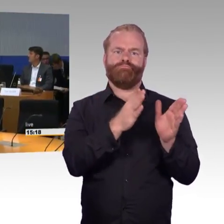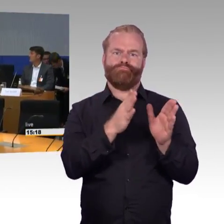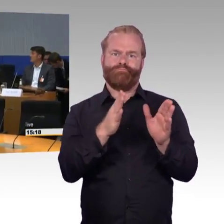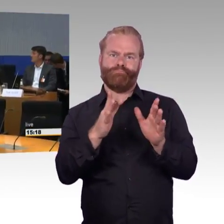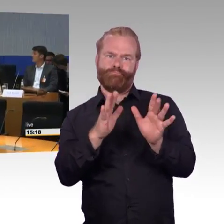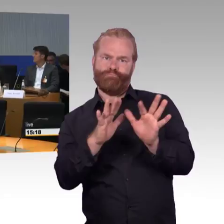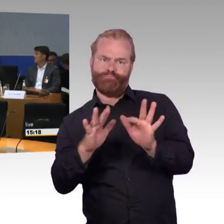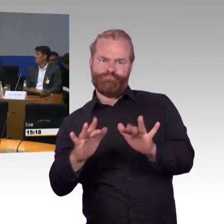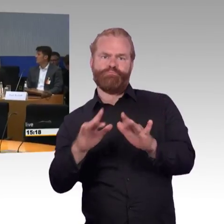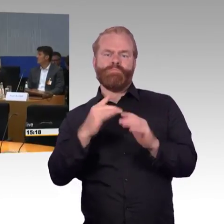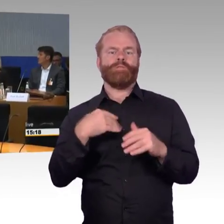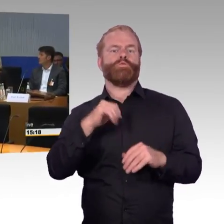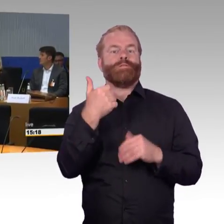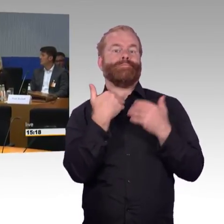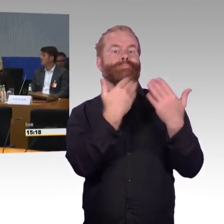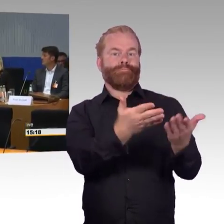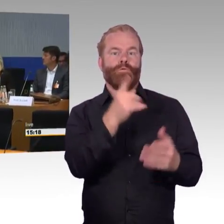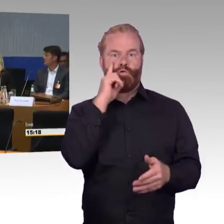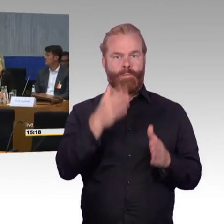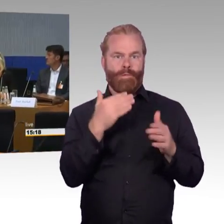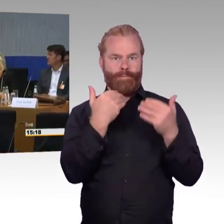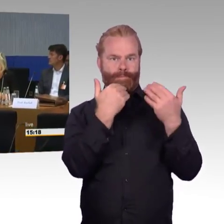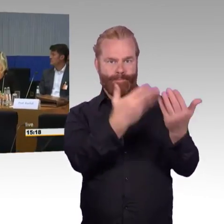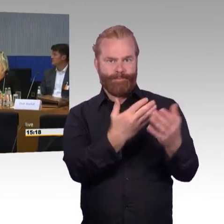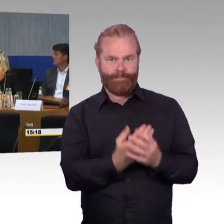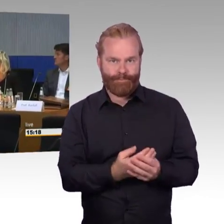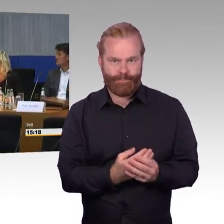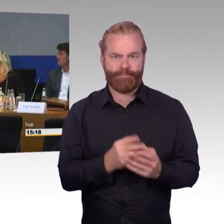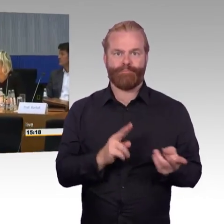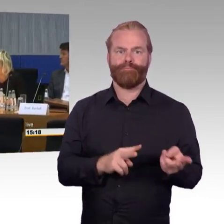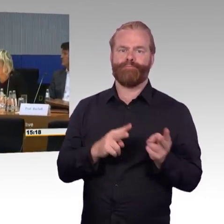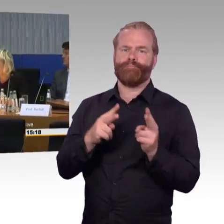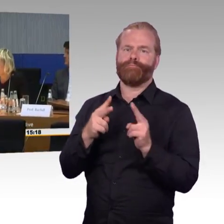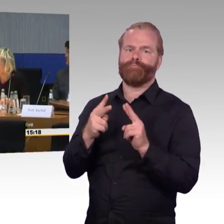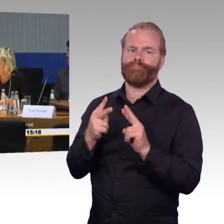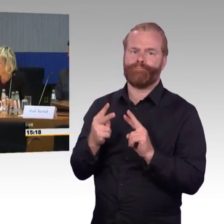in den Vorgänger-Generationen in aller Regel zwei, bei dem ICE T haben wir nur einen,